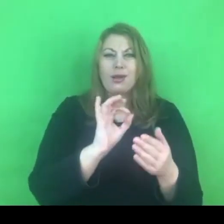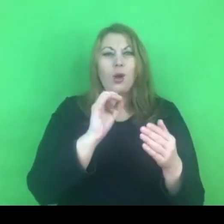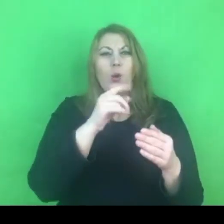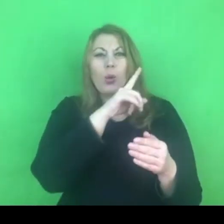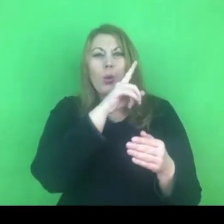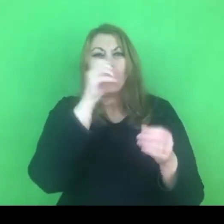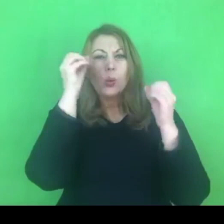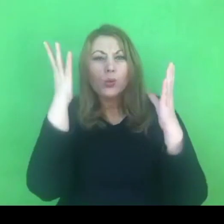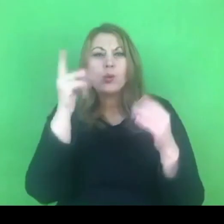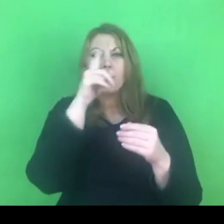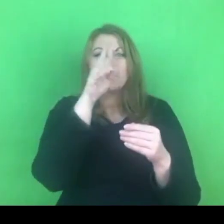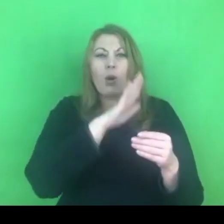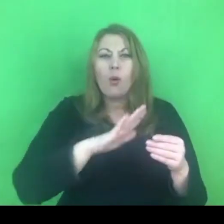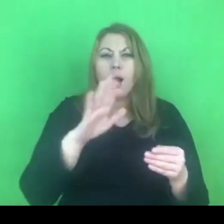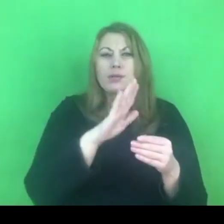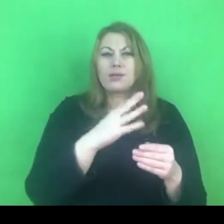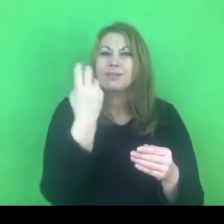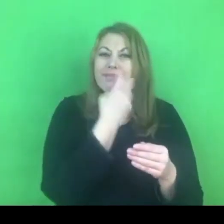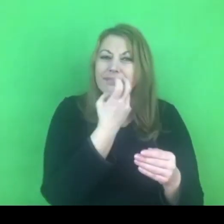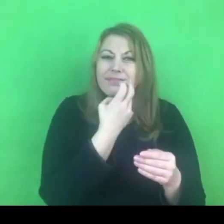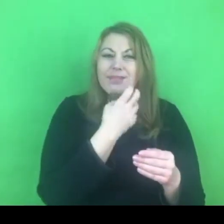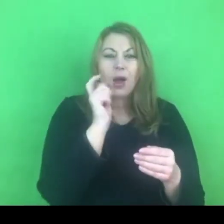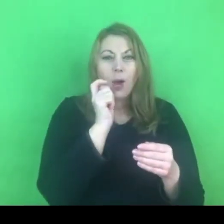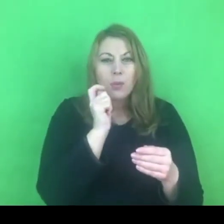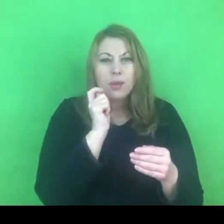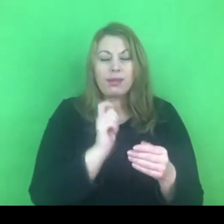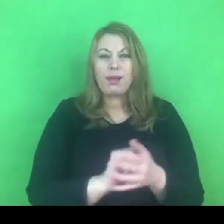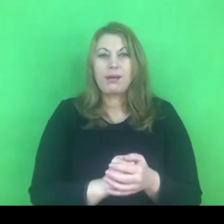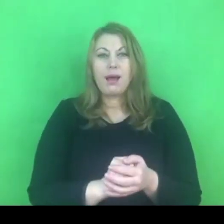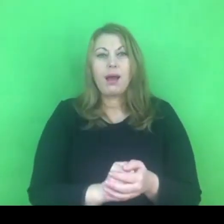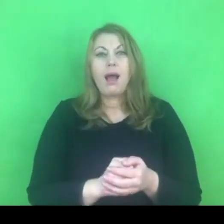ale nadany przez konkretne społeczeństwo.